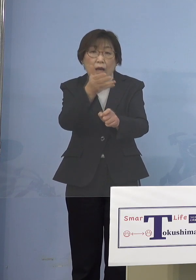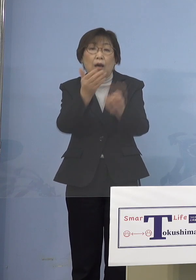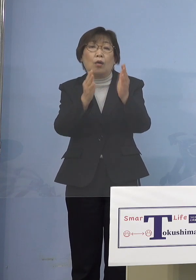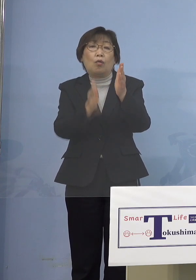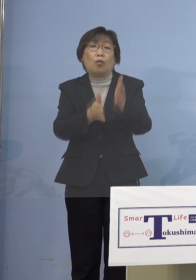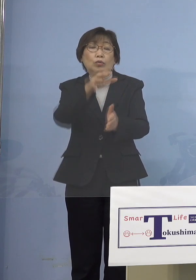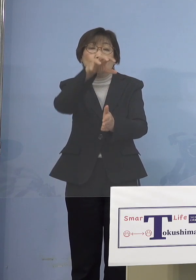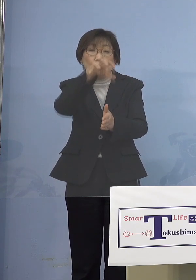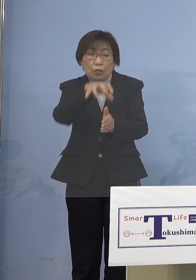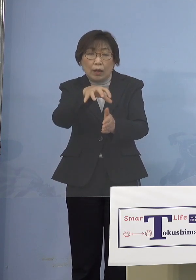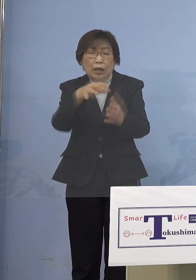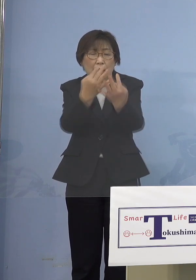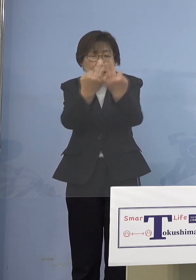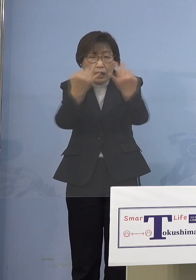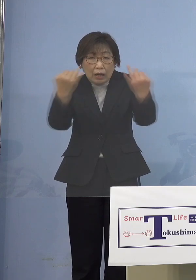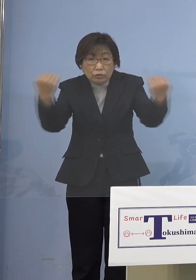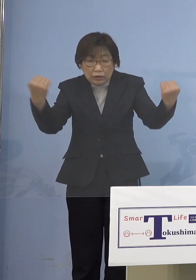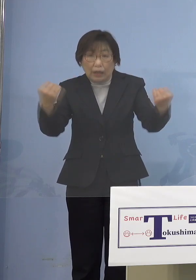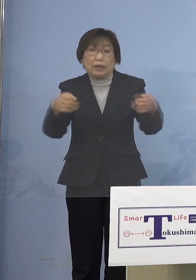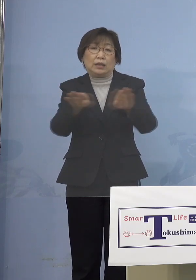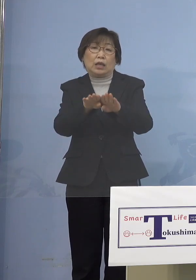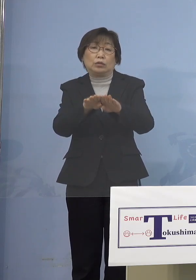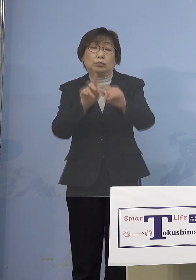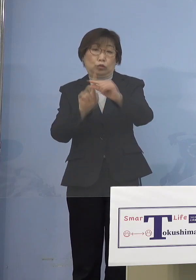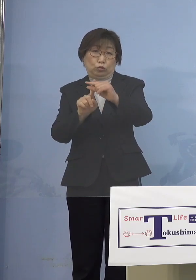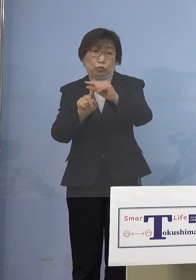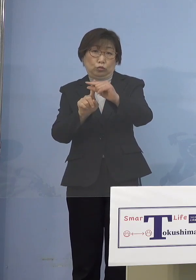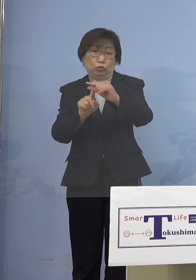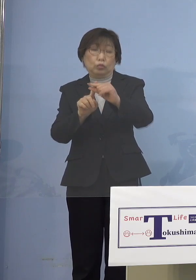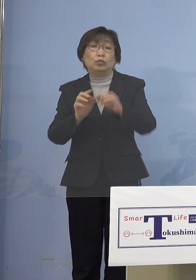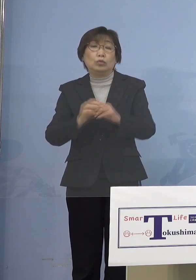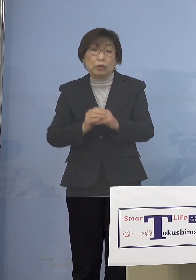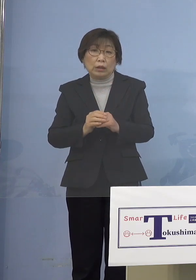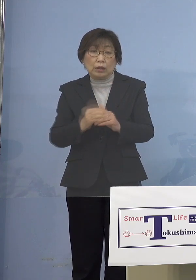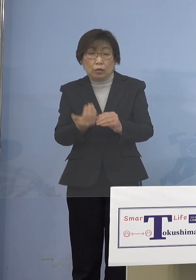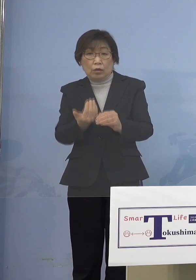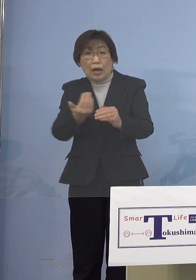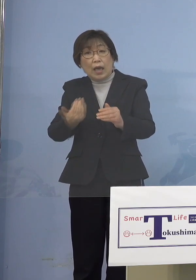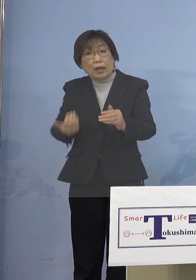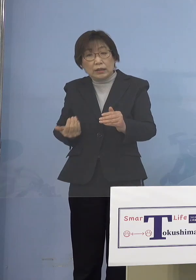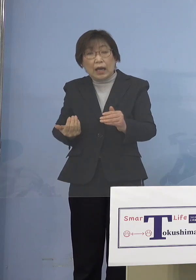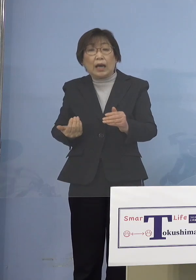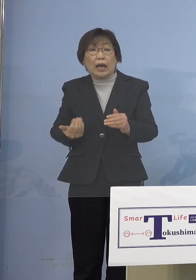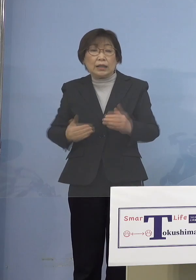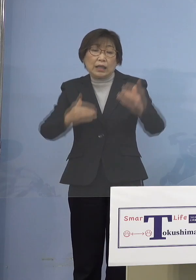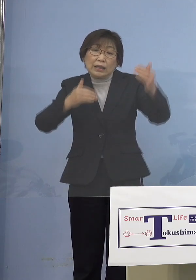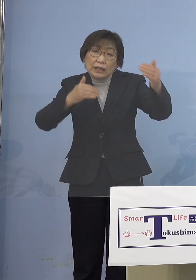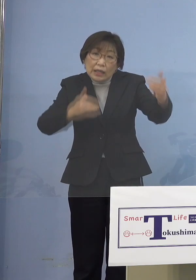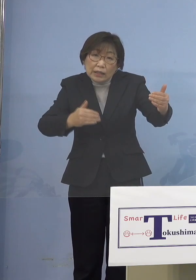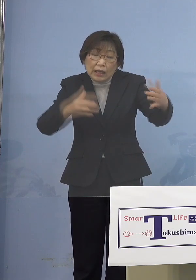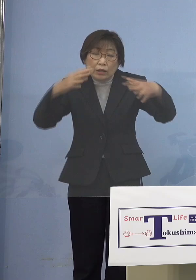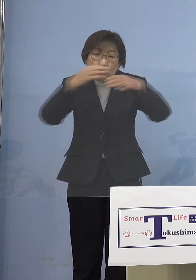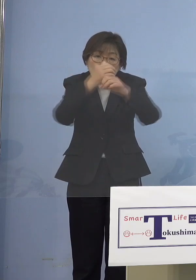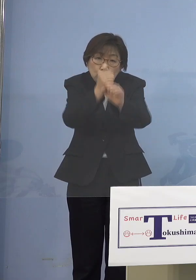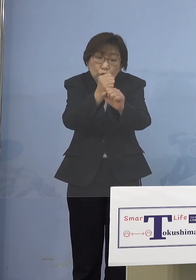だったら早い段階でそうなる前に ある一定期間、集中的に取組みをして